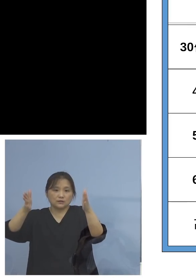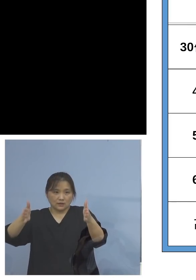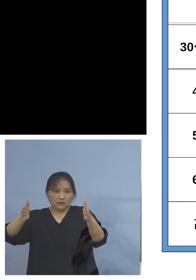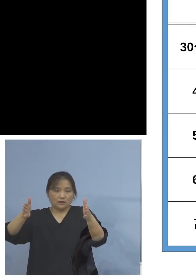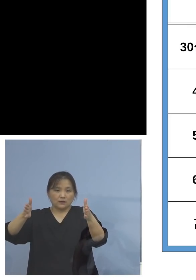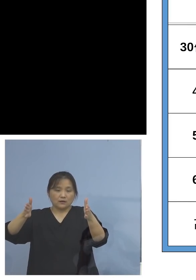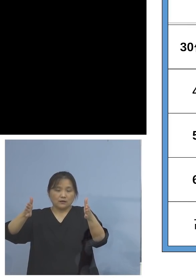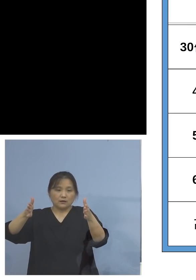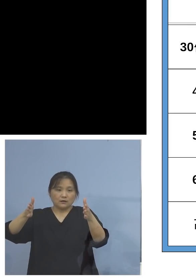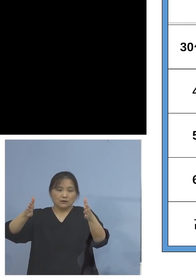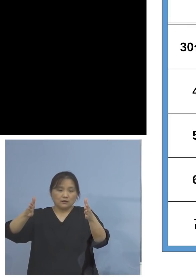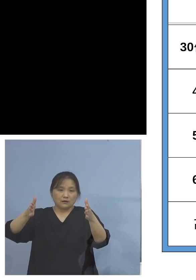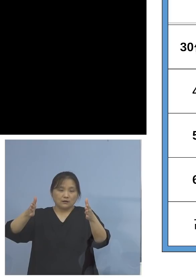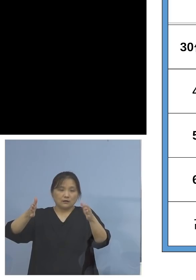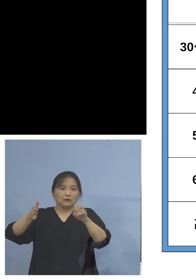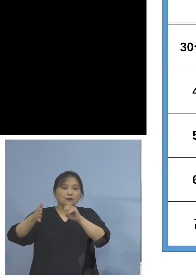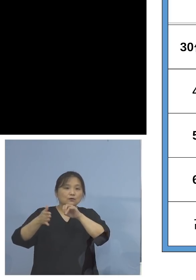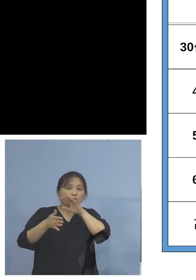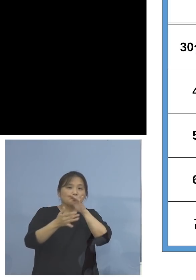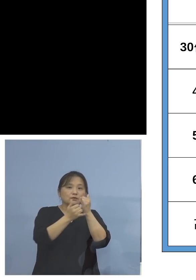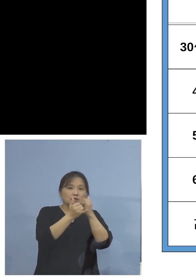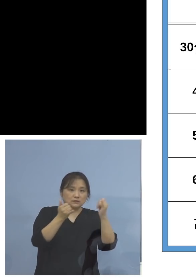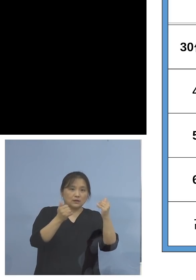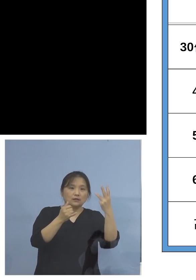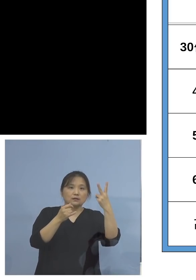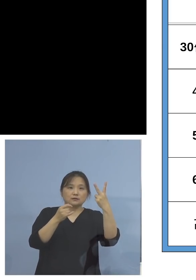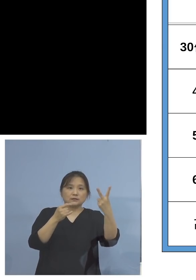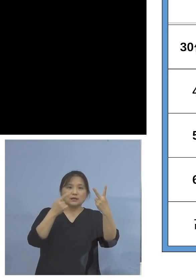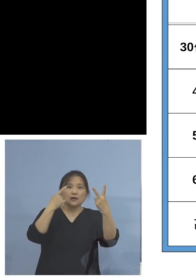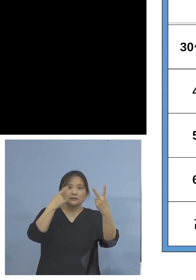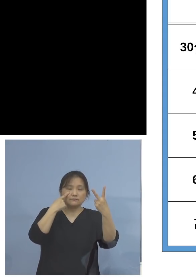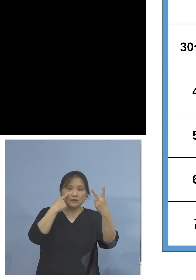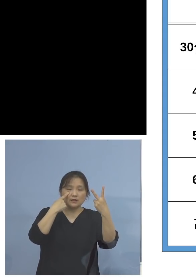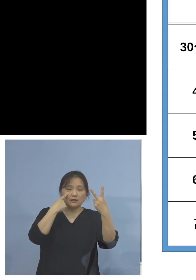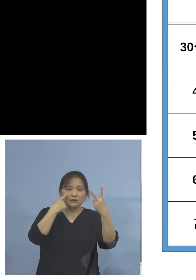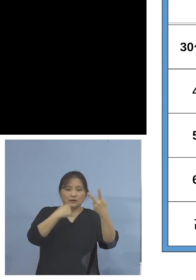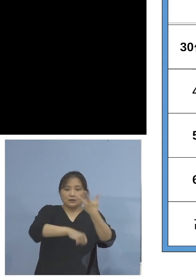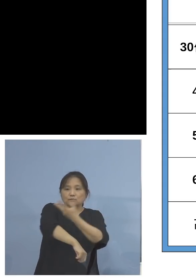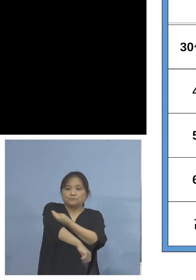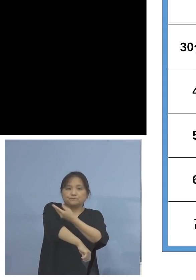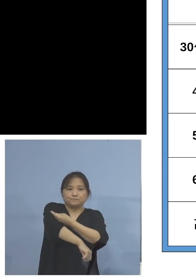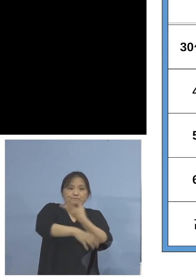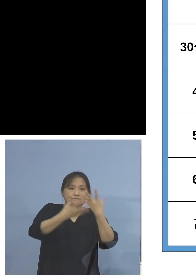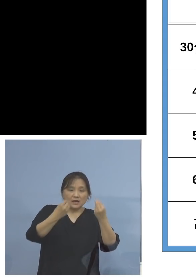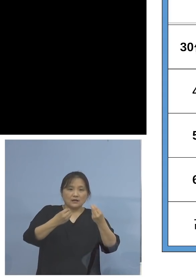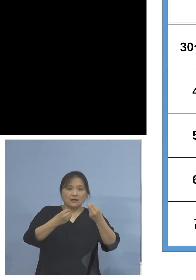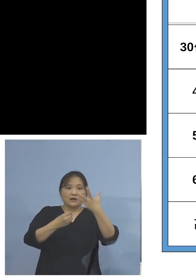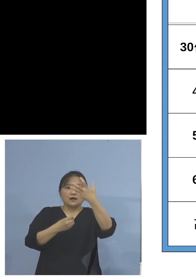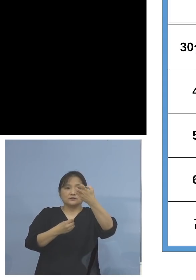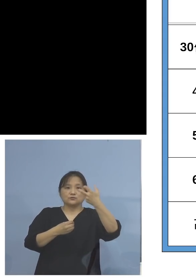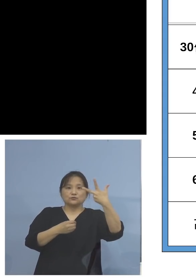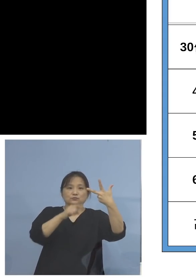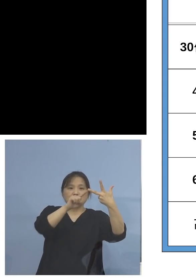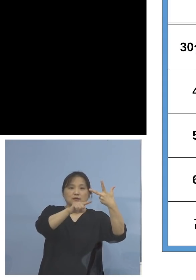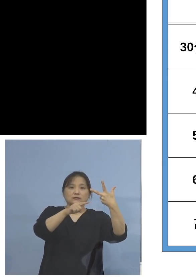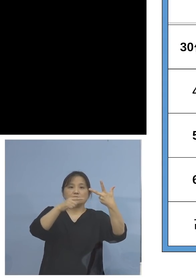高齢者の皆様方は2回目の接種率 87.7パーセント、全国的にも高い